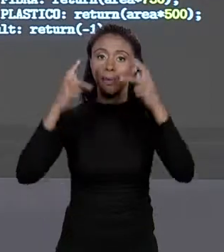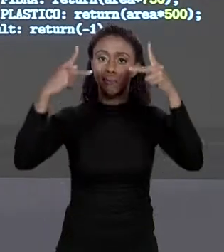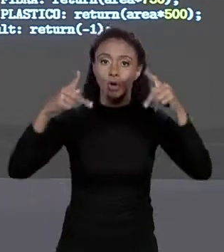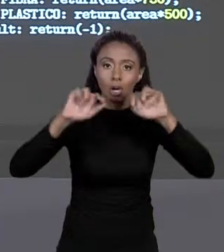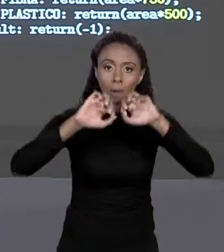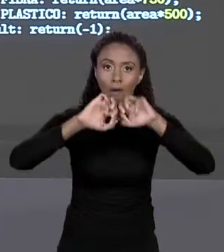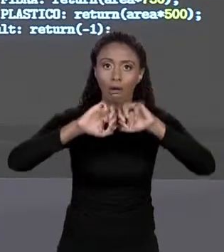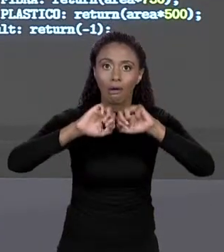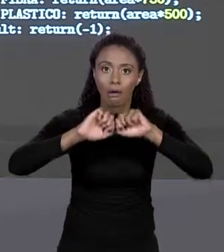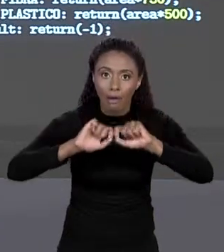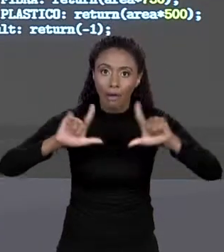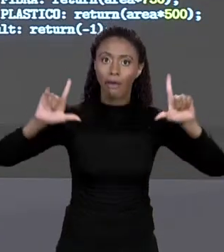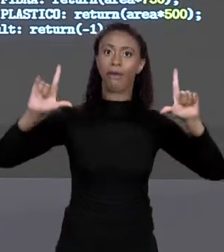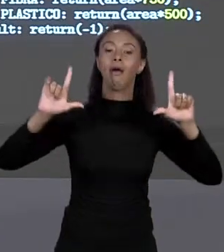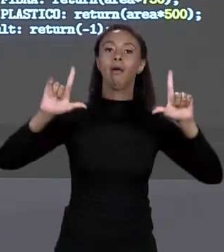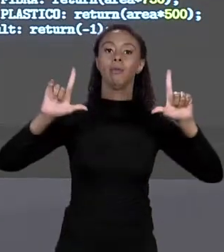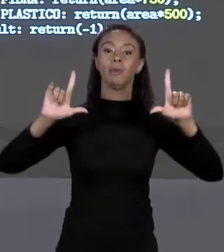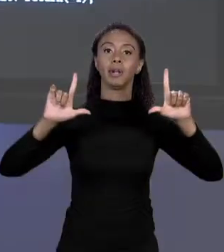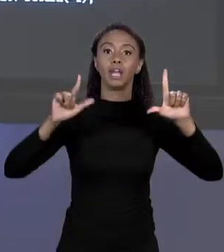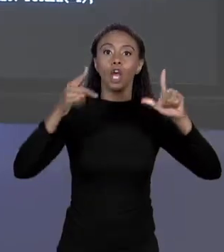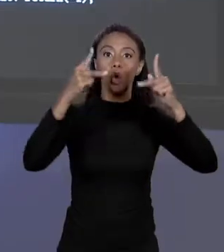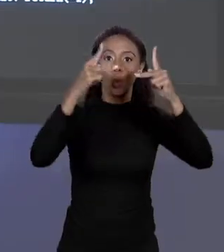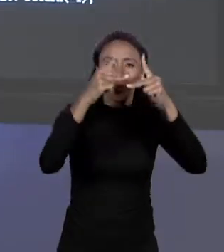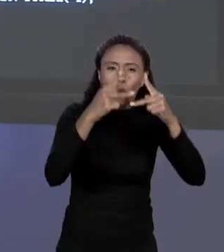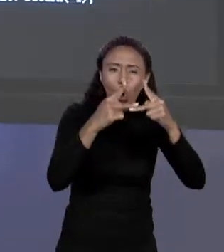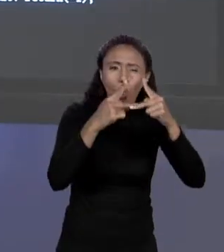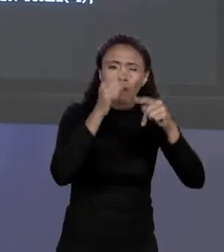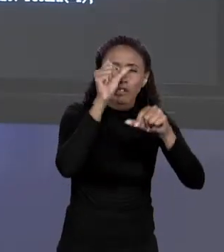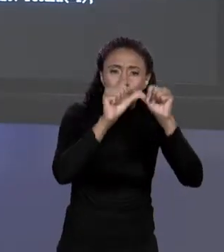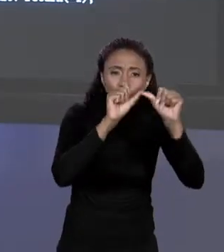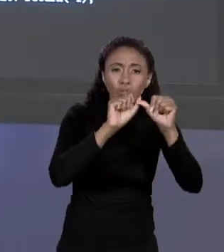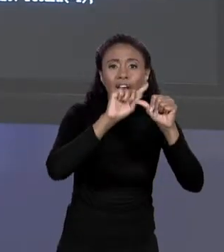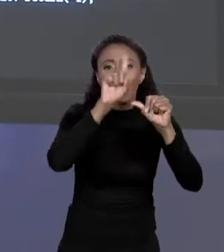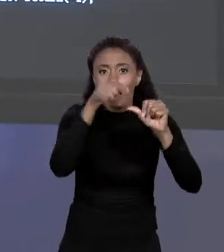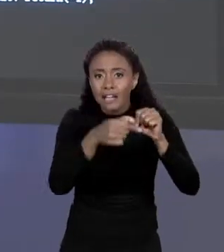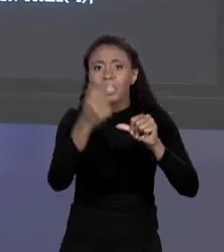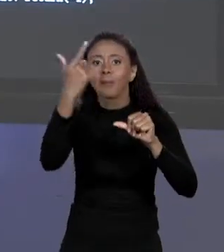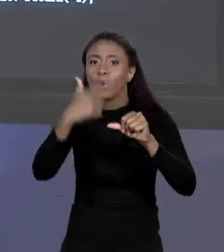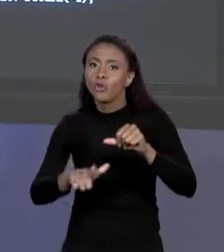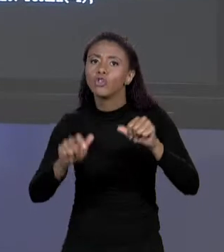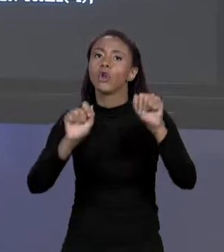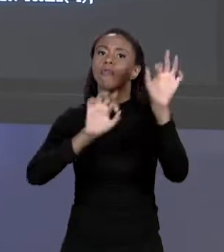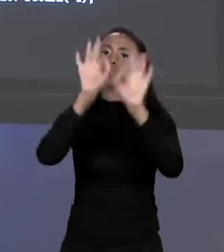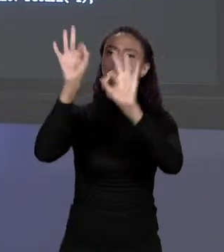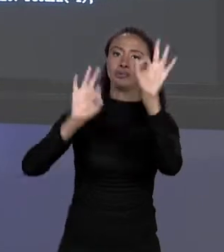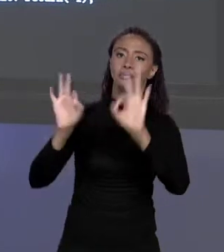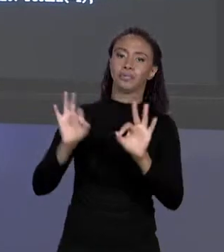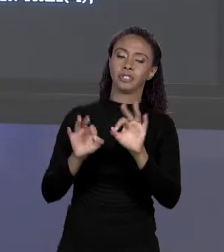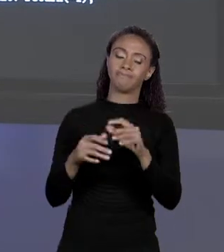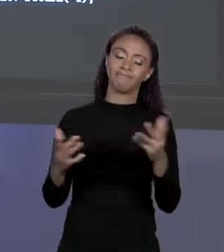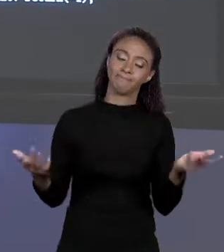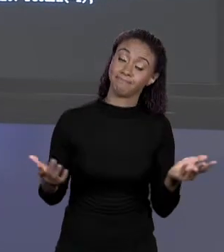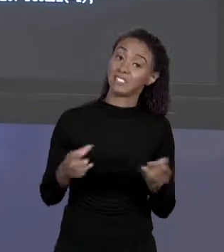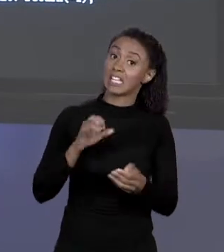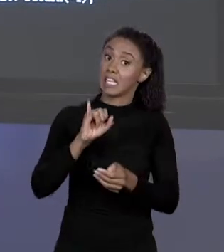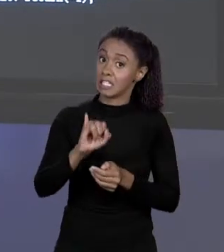CÓDIGO, RECOMPILAR. ISSO NÃO É MUITO LEGAL. OUTRA COISA AQUI, SE ESSE CÓDIGO CRESCER AQUI